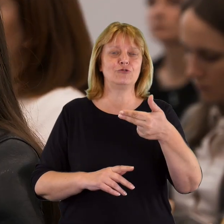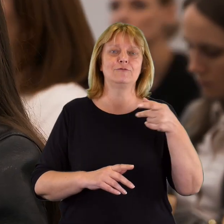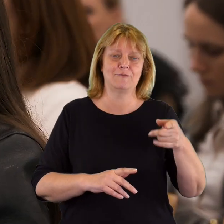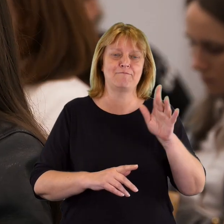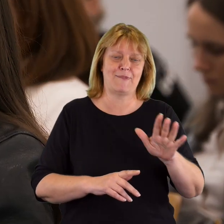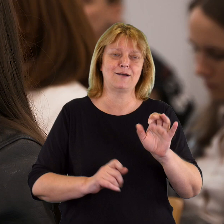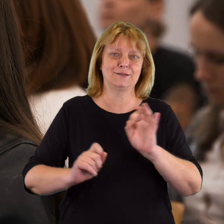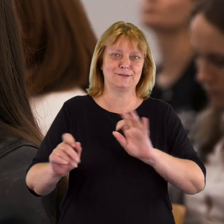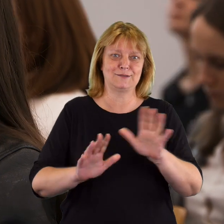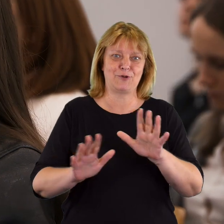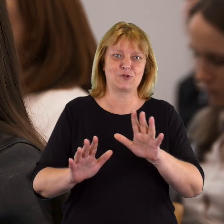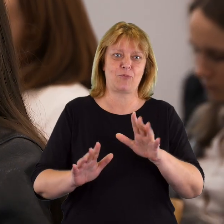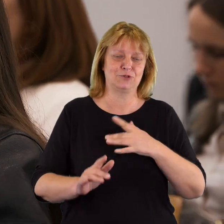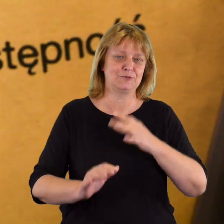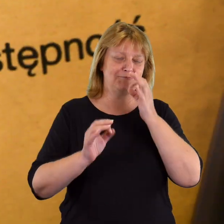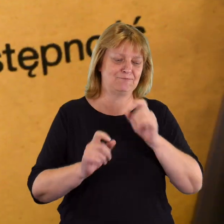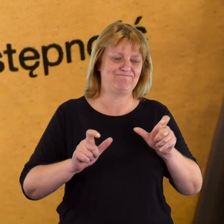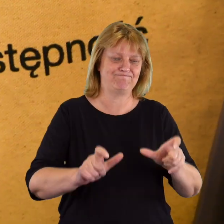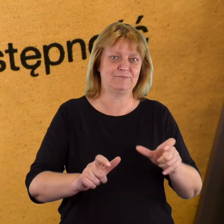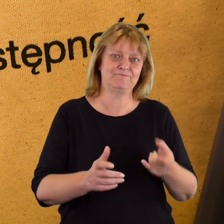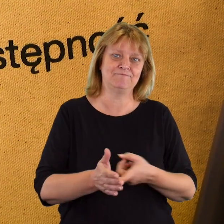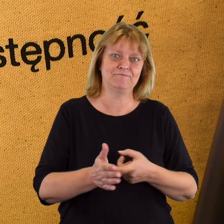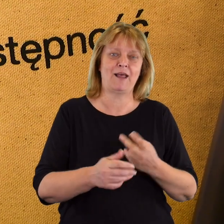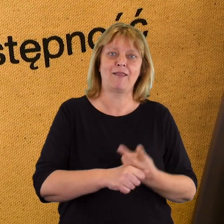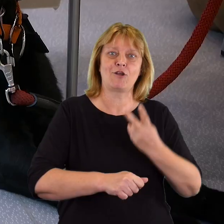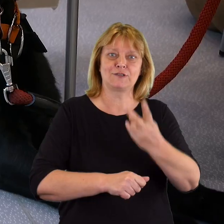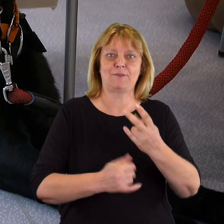który ma narzędzie do tego, aby bardzo skutecznie egzekwować dostępność